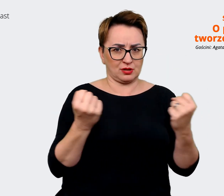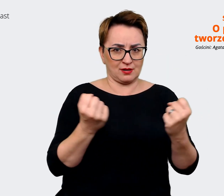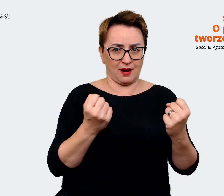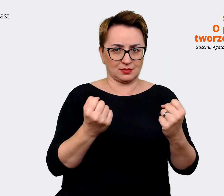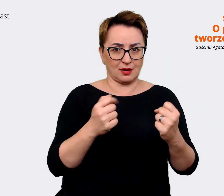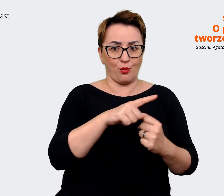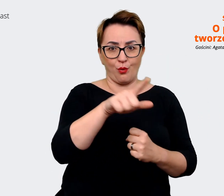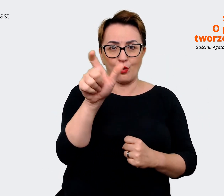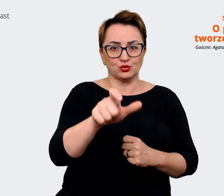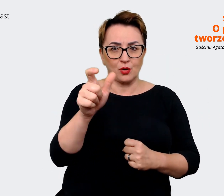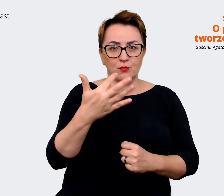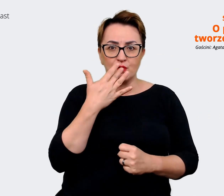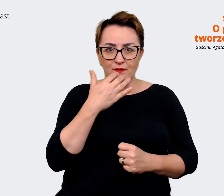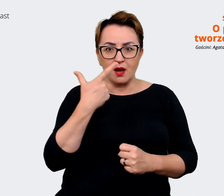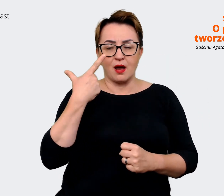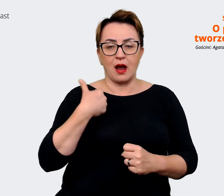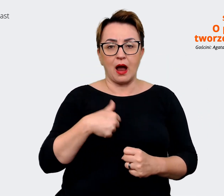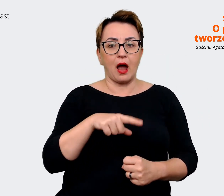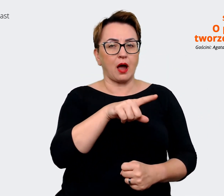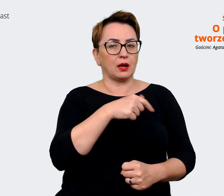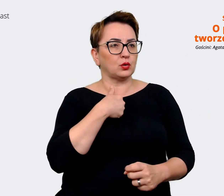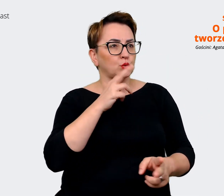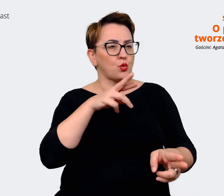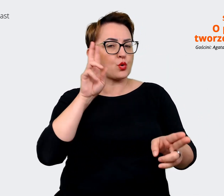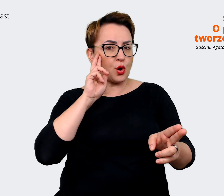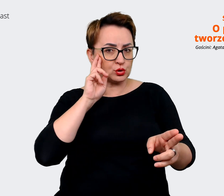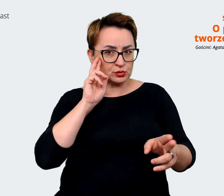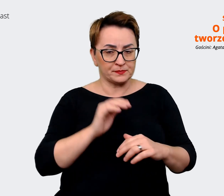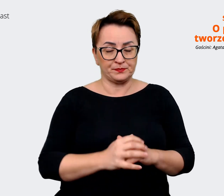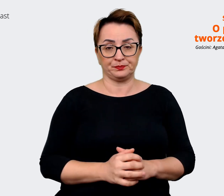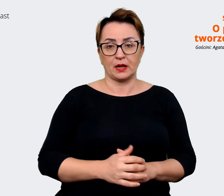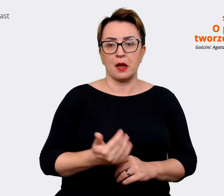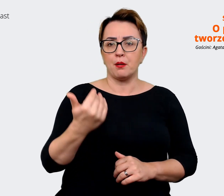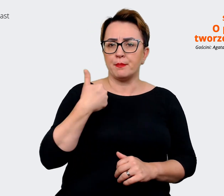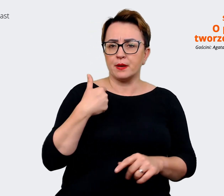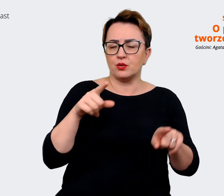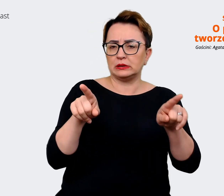dla nas kolejny punkt odniesienia. Przeprowadziliśmy szereg wywiadów,